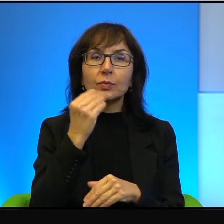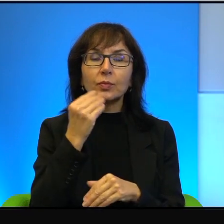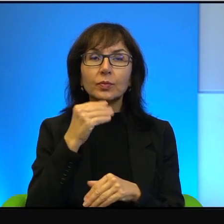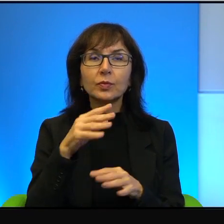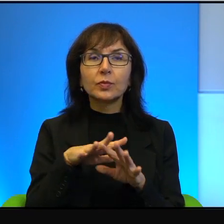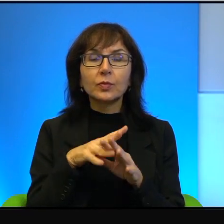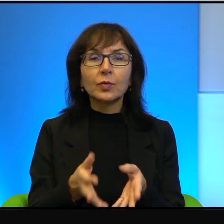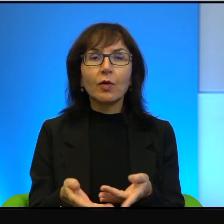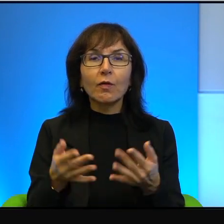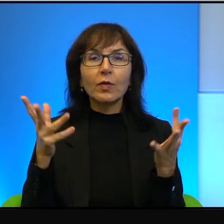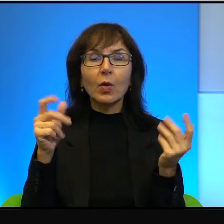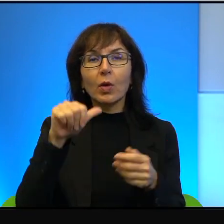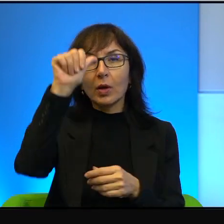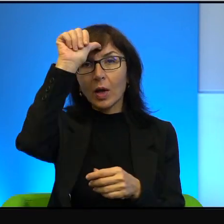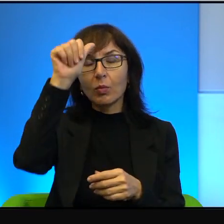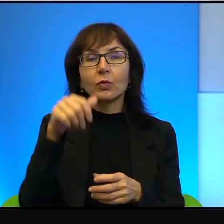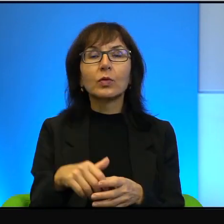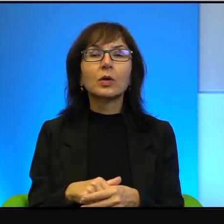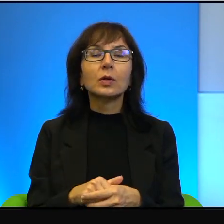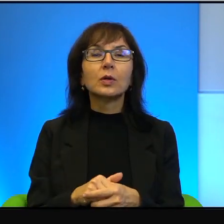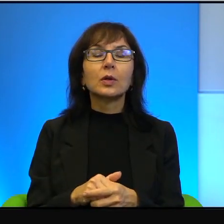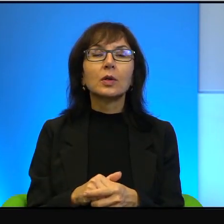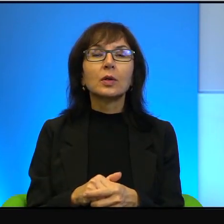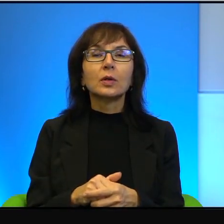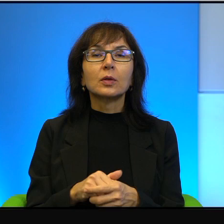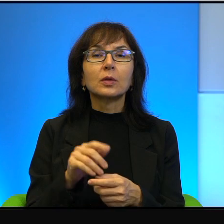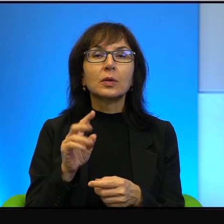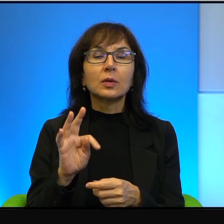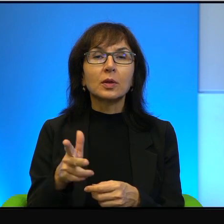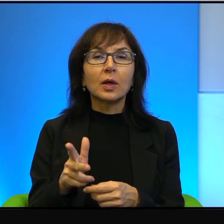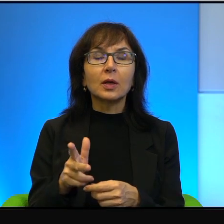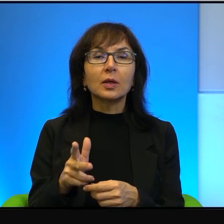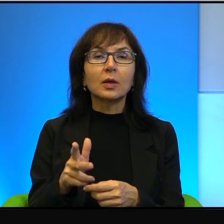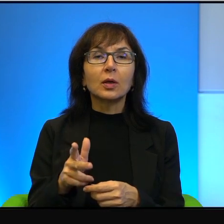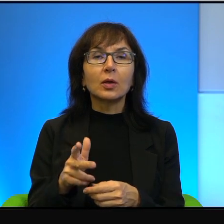bardzo wielu Arabów, to tak, oni są od zachodniego brzegu odwróceni